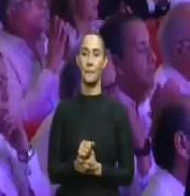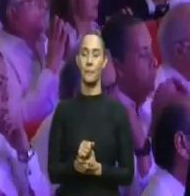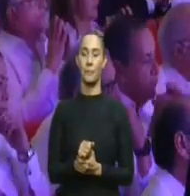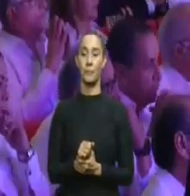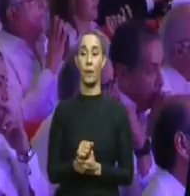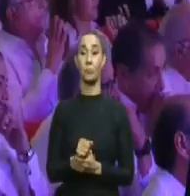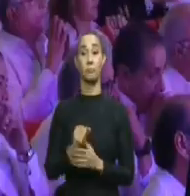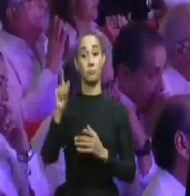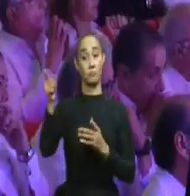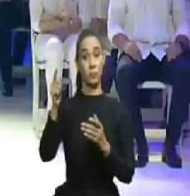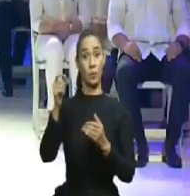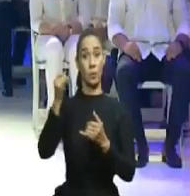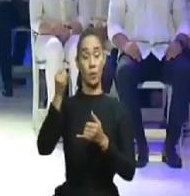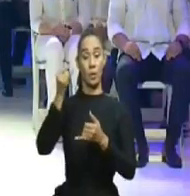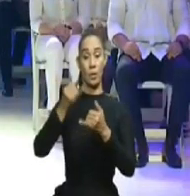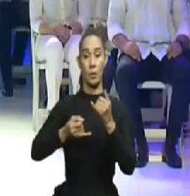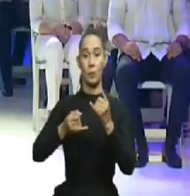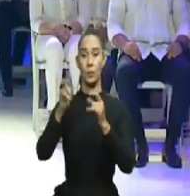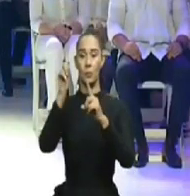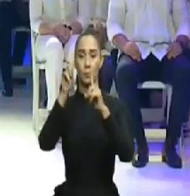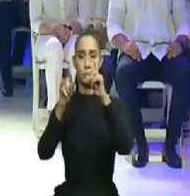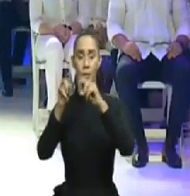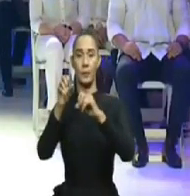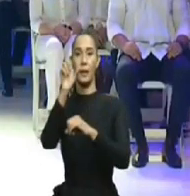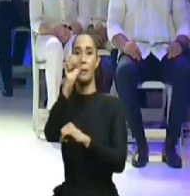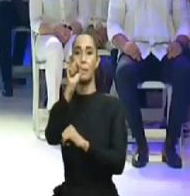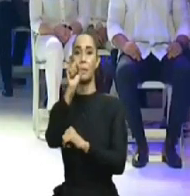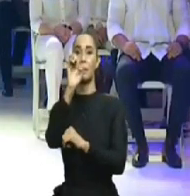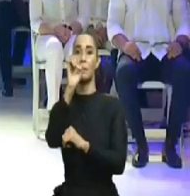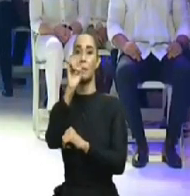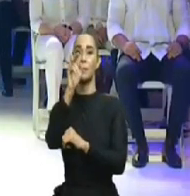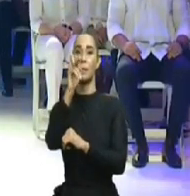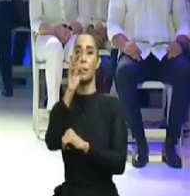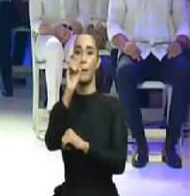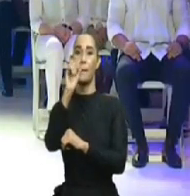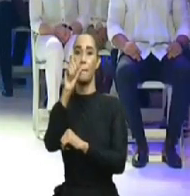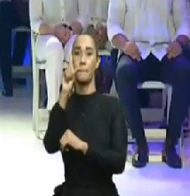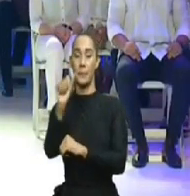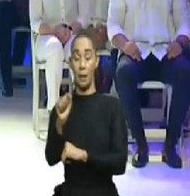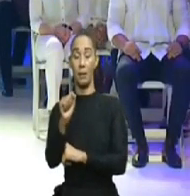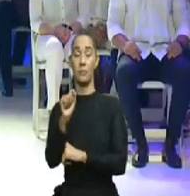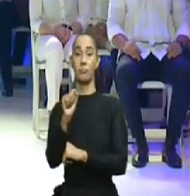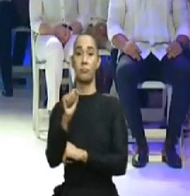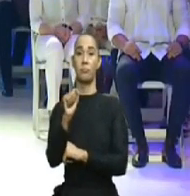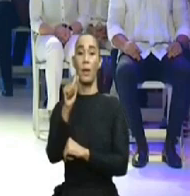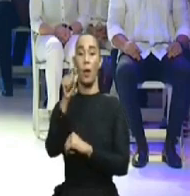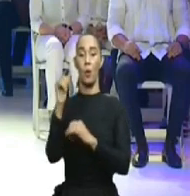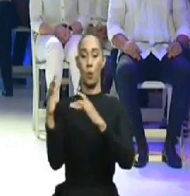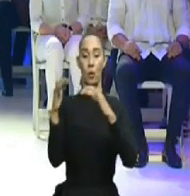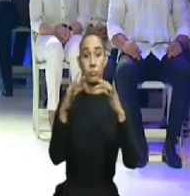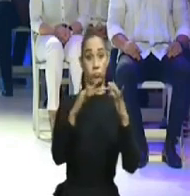el ex de OISOE, entre otros, pero no es verdad que, en tan corto tiempo, todos nos hayamos